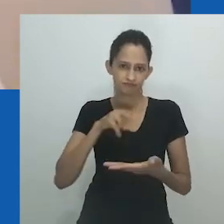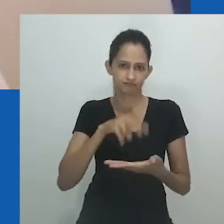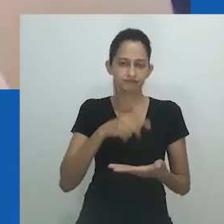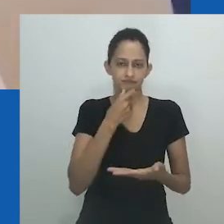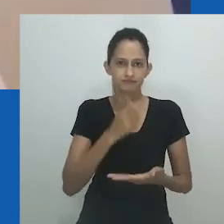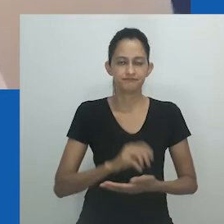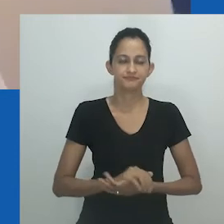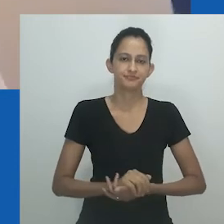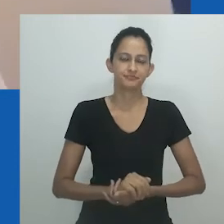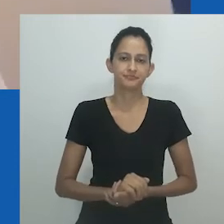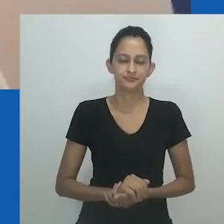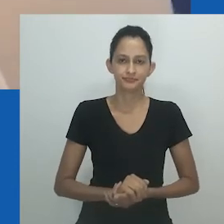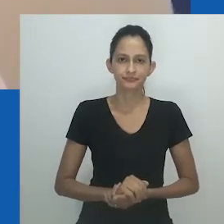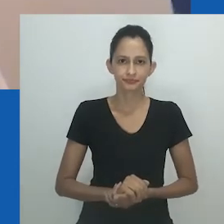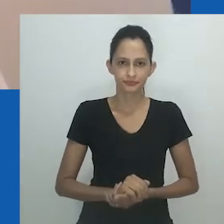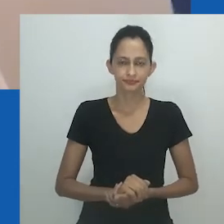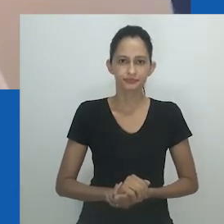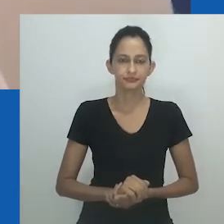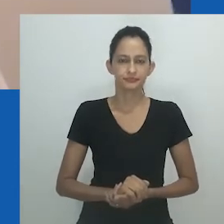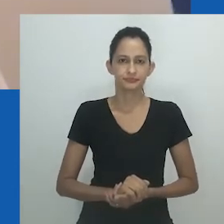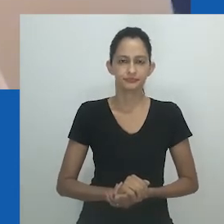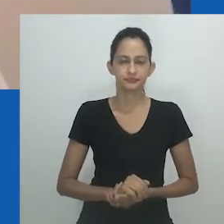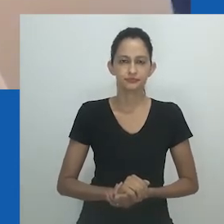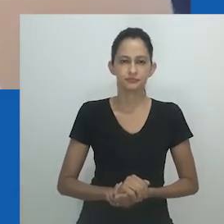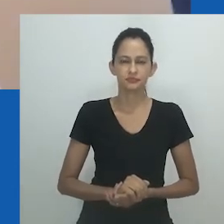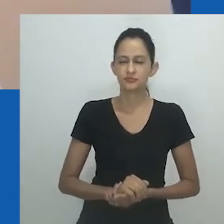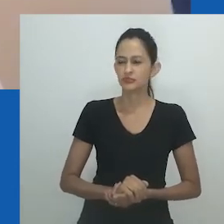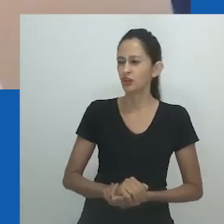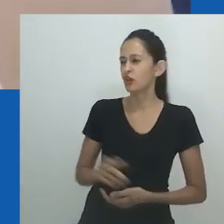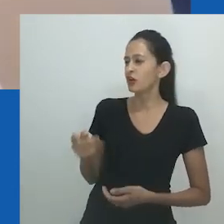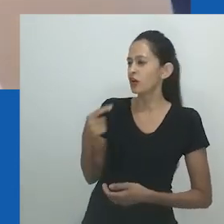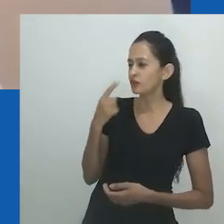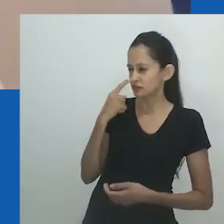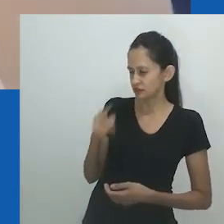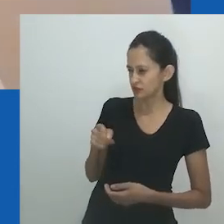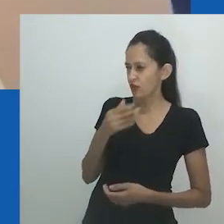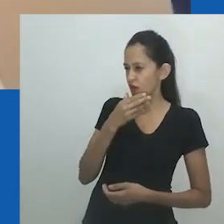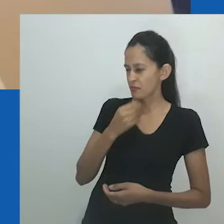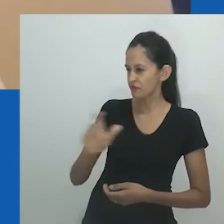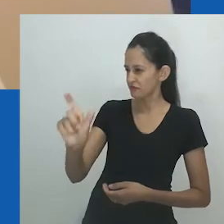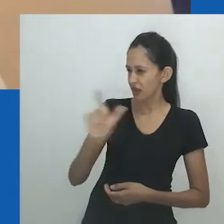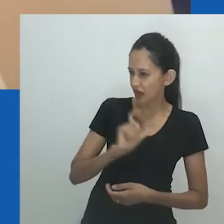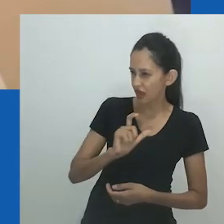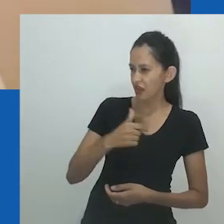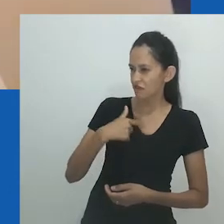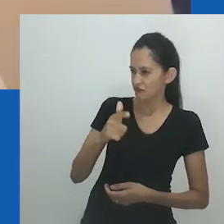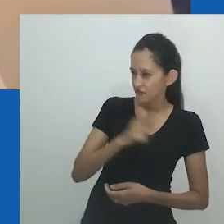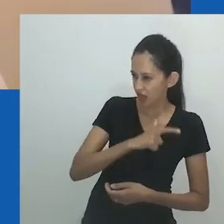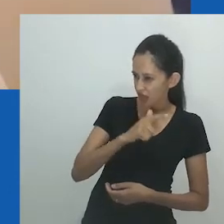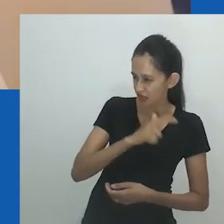Ele me disse que se arrepende de ter se casado comigo enquanto houver Sarah Mlibo”, fim da citação.